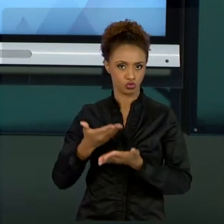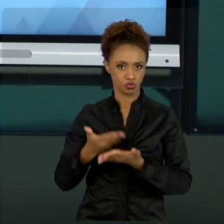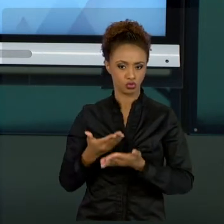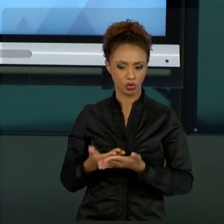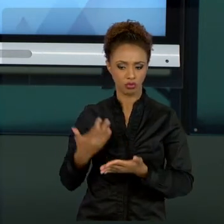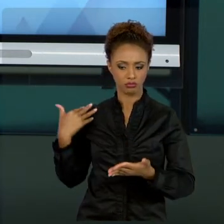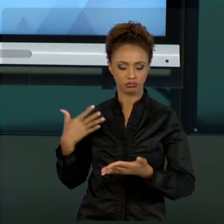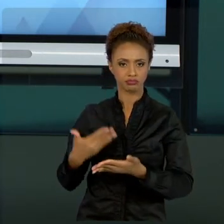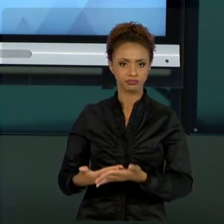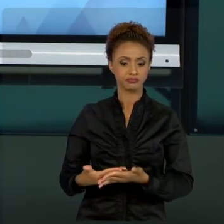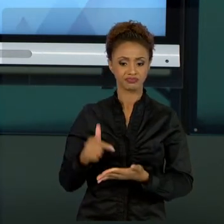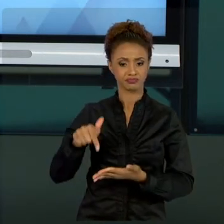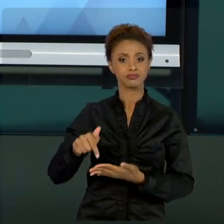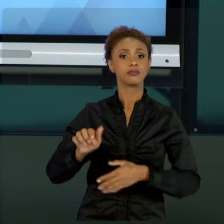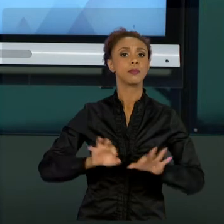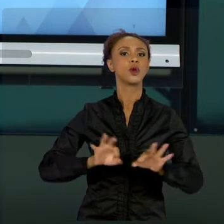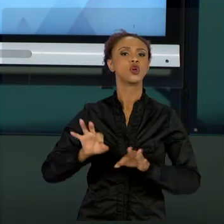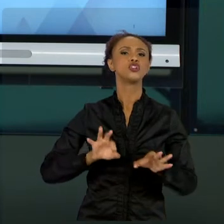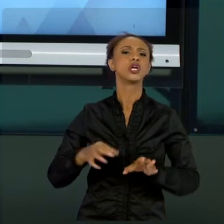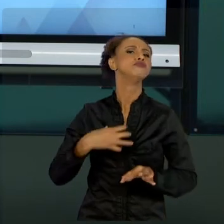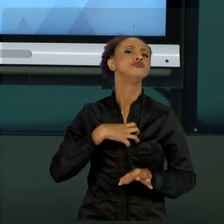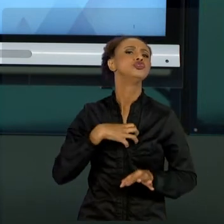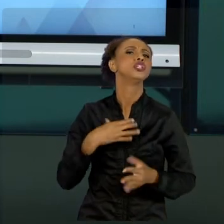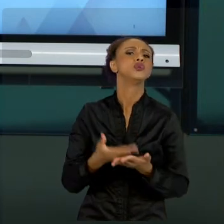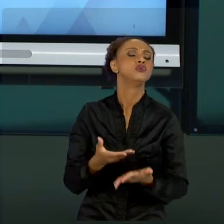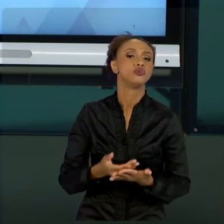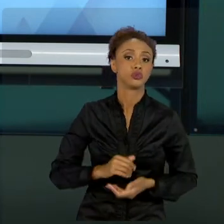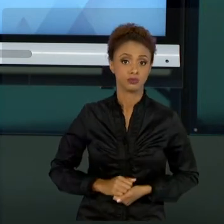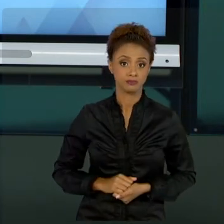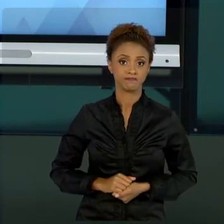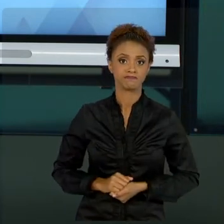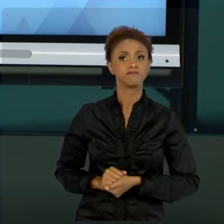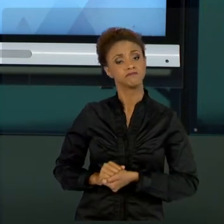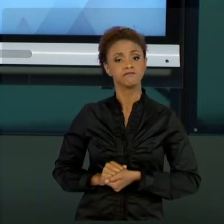CLÁSSICA, DE UMA FORMA MODERNA, CONFORME AS BOAS